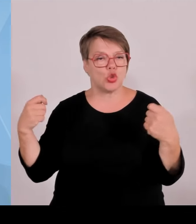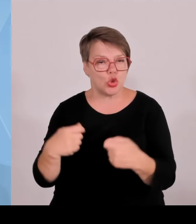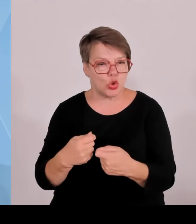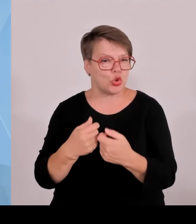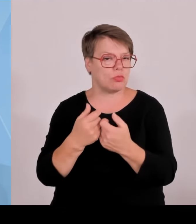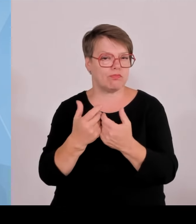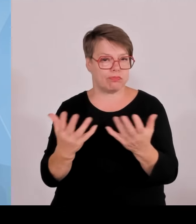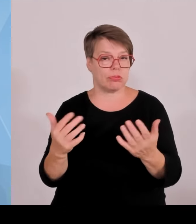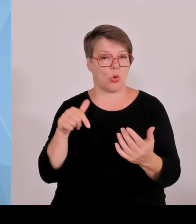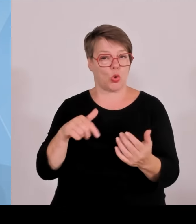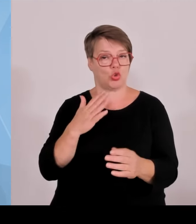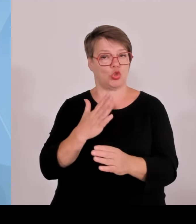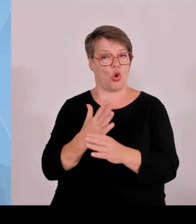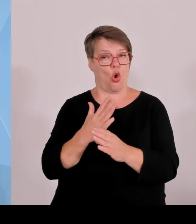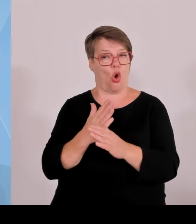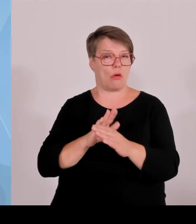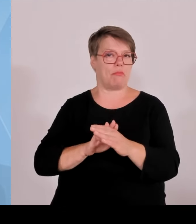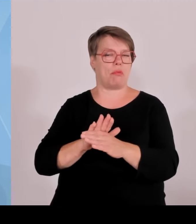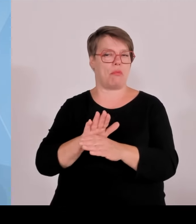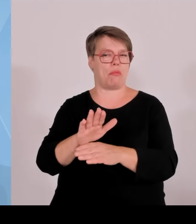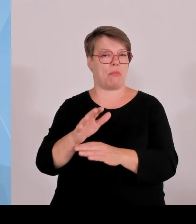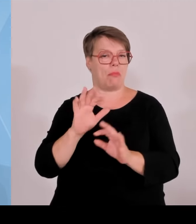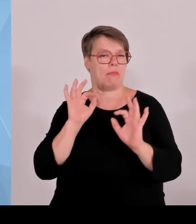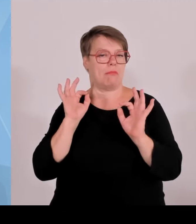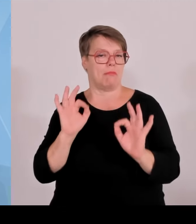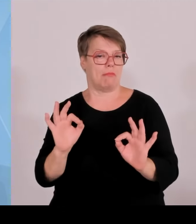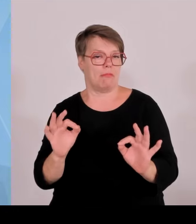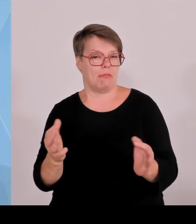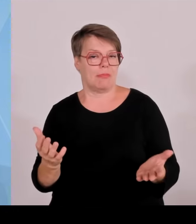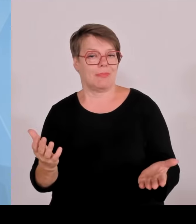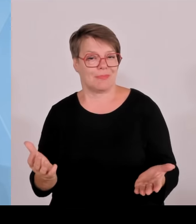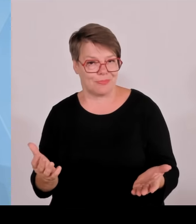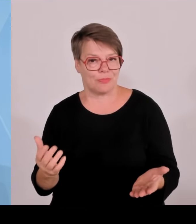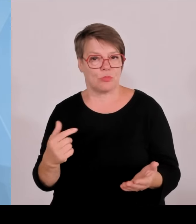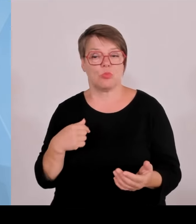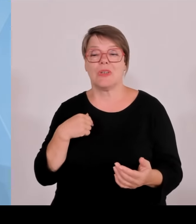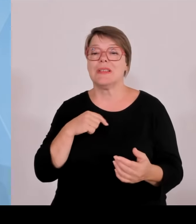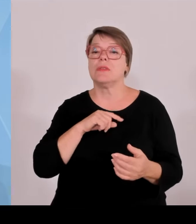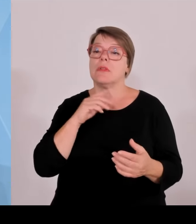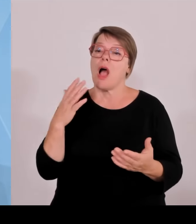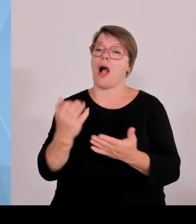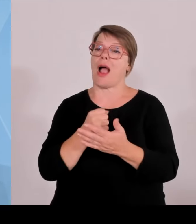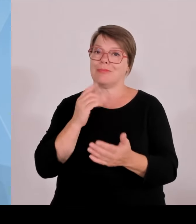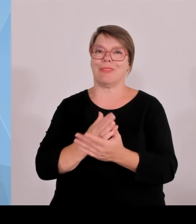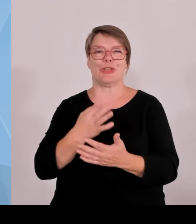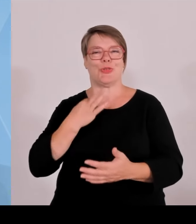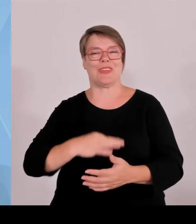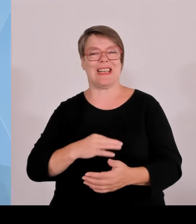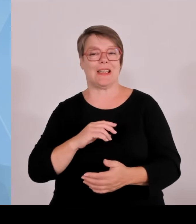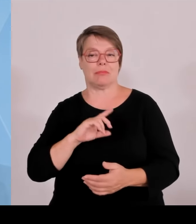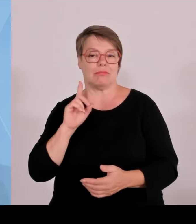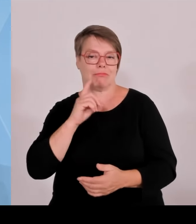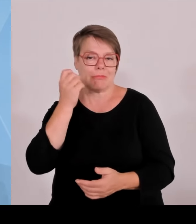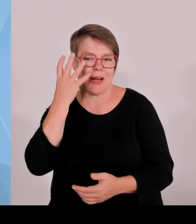viele traditionelle Branchen zunehmend unter Druck geraten, die Zahlen nicht mehr liefern die darauf hindeuten, dass es die